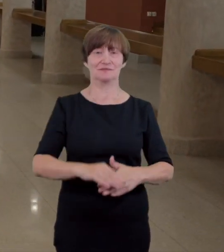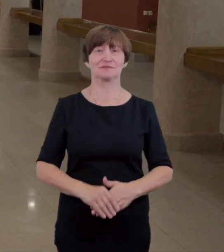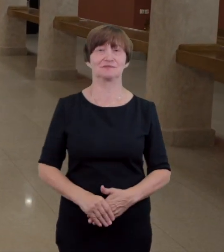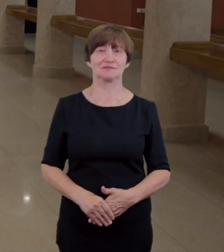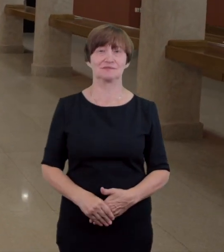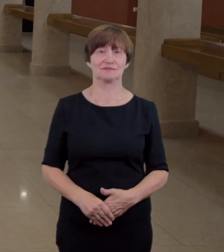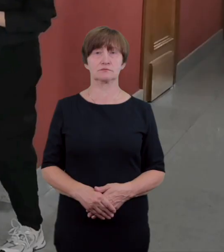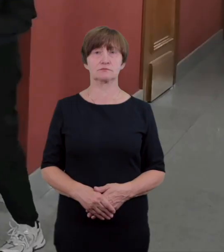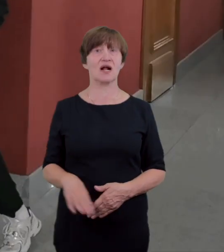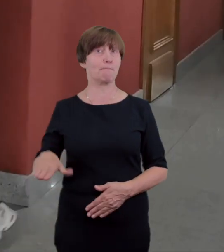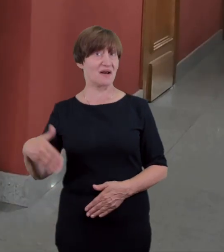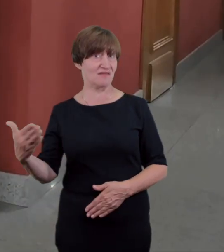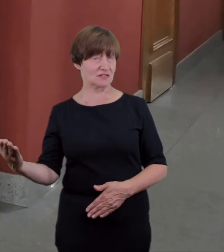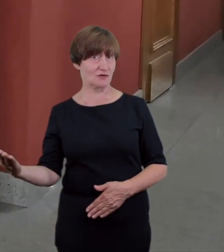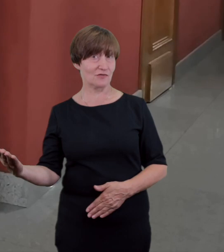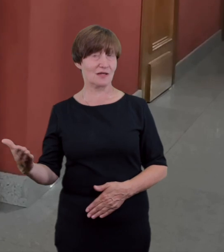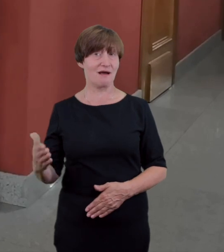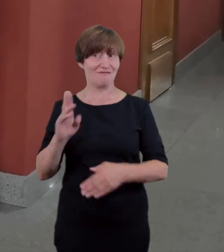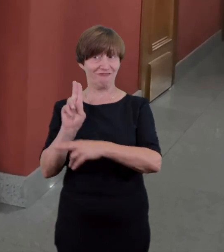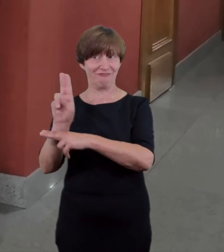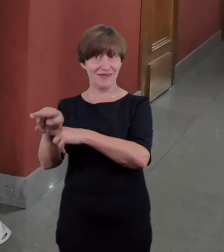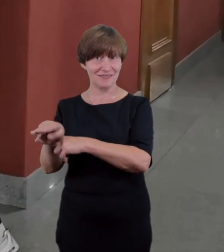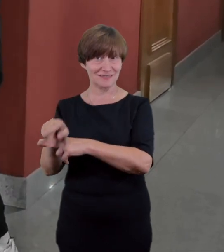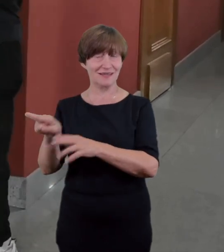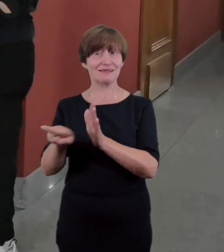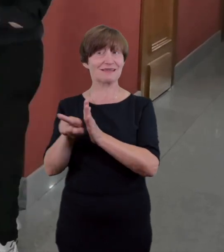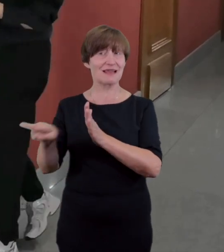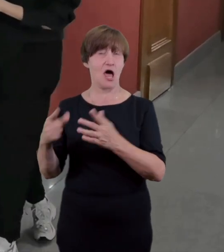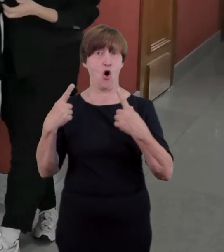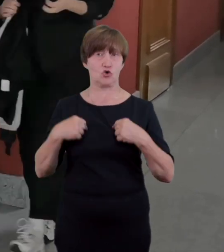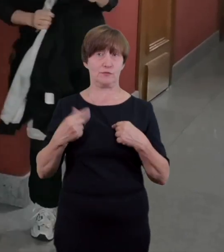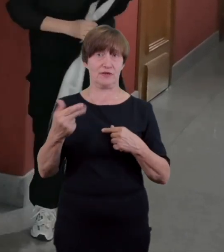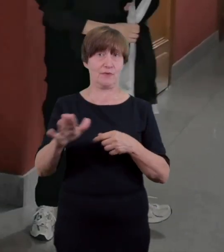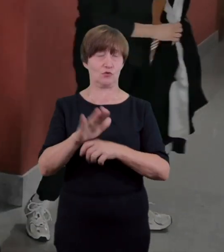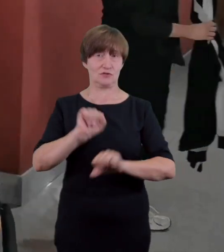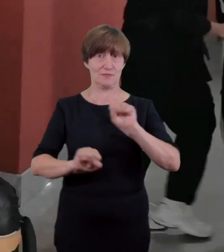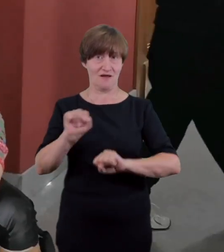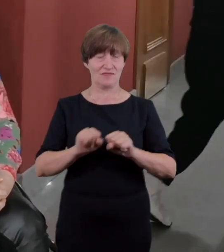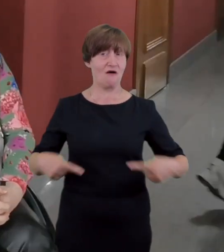po prawej stronie od dostosowanego wejścia znajdują się schody na Dużą